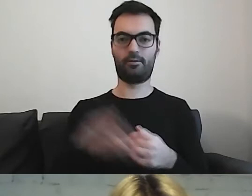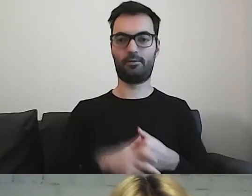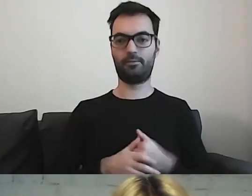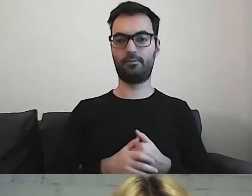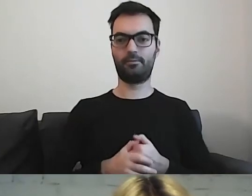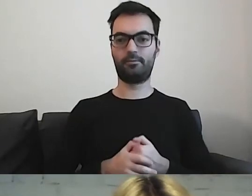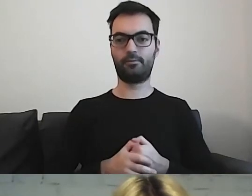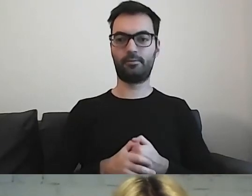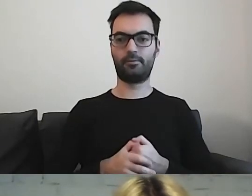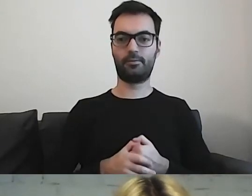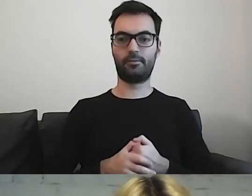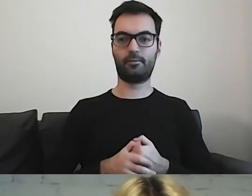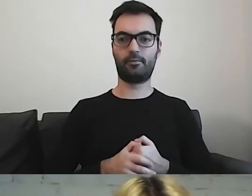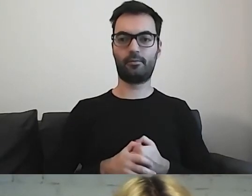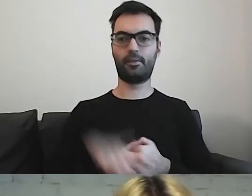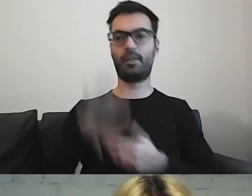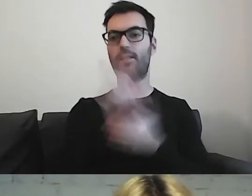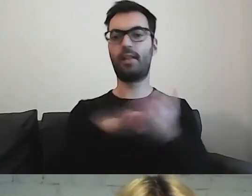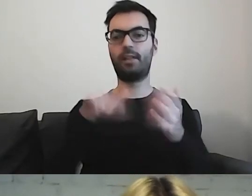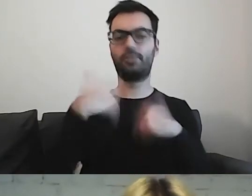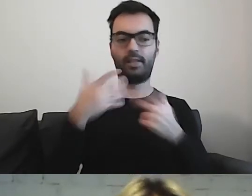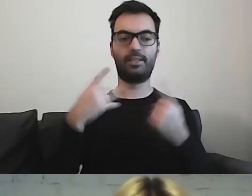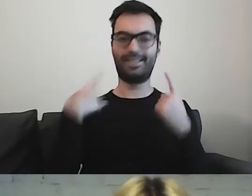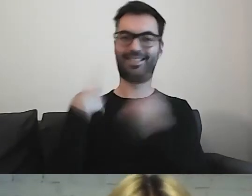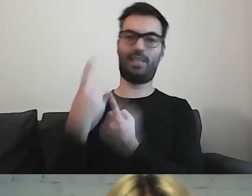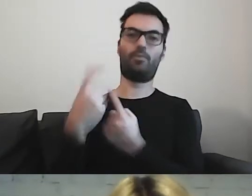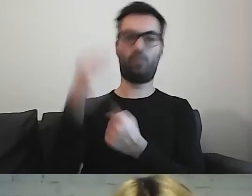Tekst ma dawać im samodzielność w funkcjonowaniu.